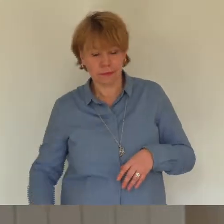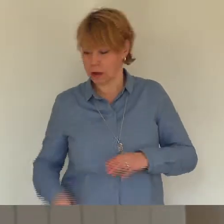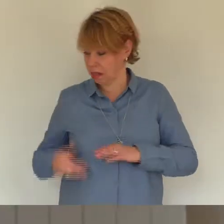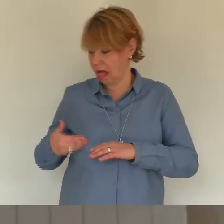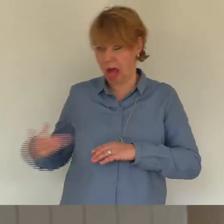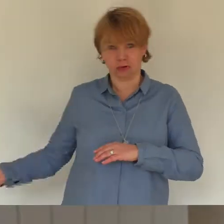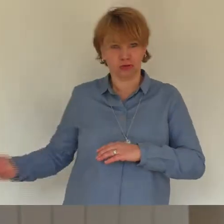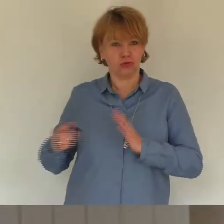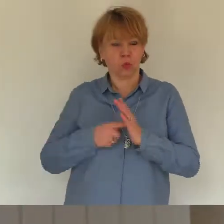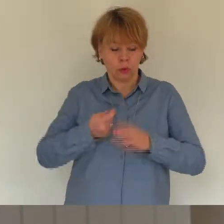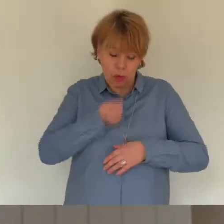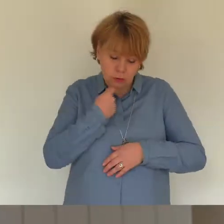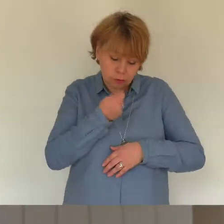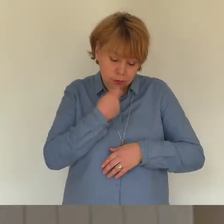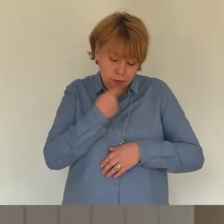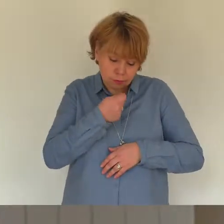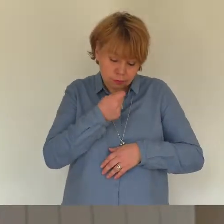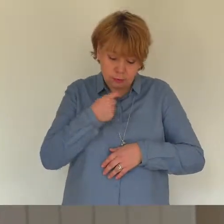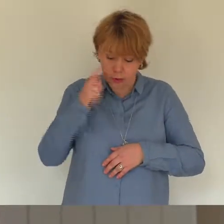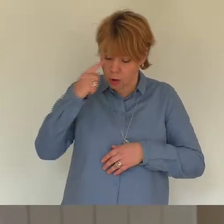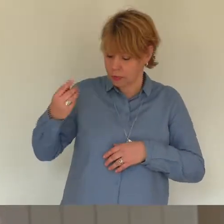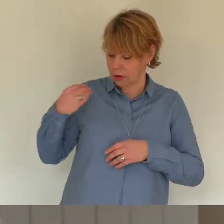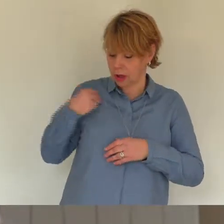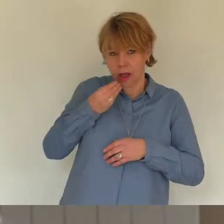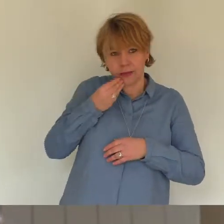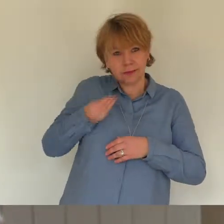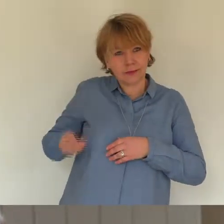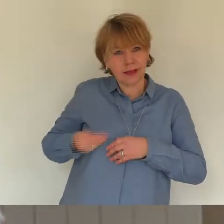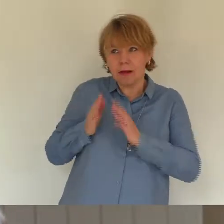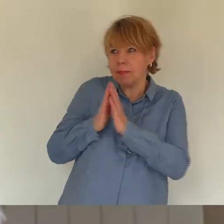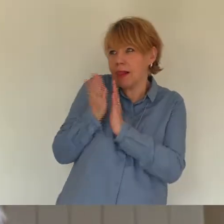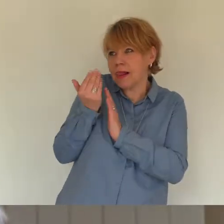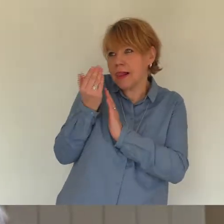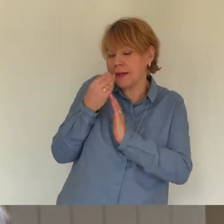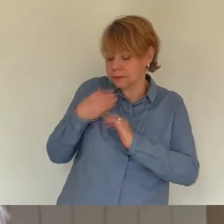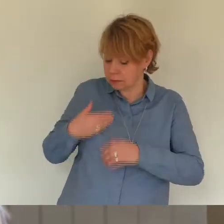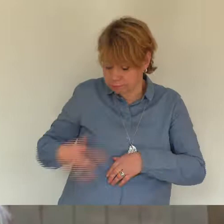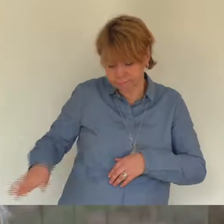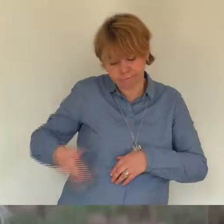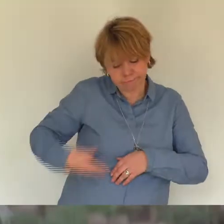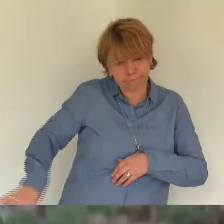drei Minuten nicht drei Stunden geworden sind. Ob du vor der Badezimmertür standest